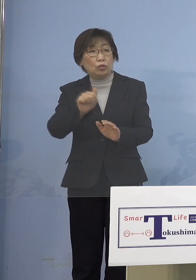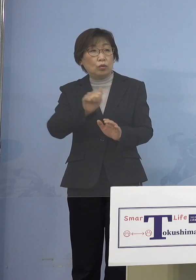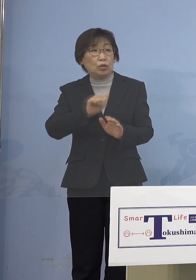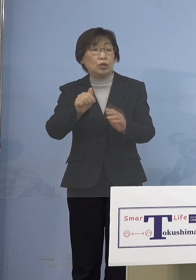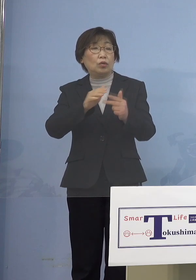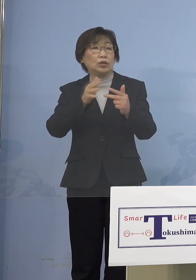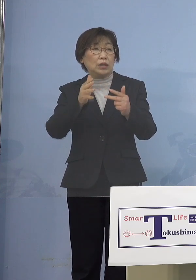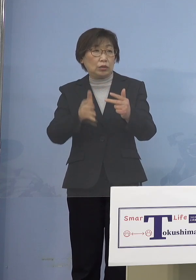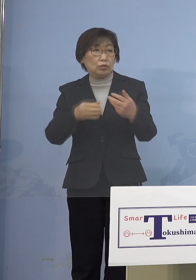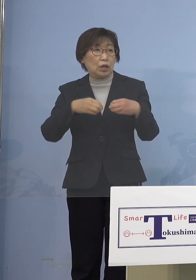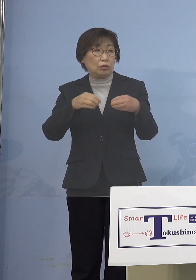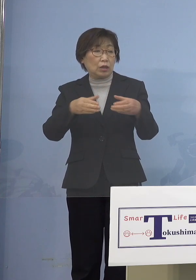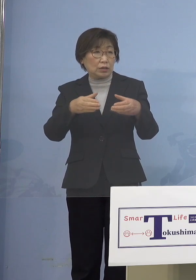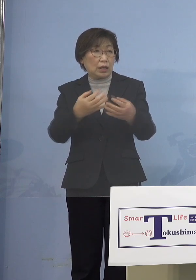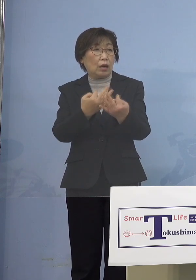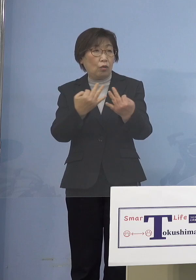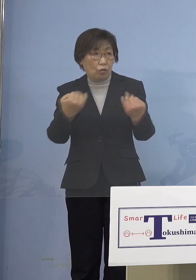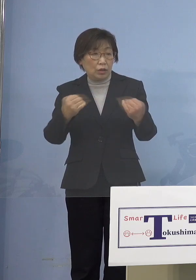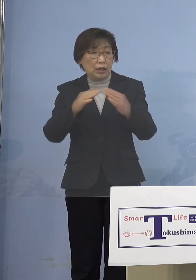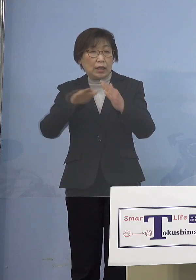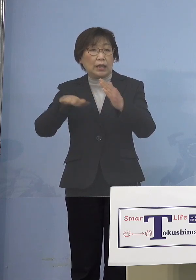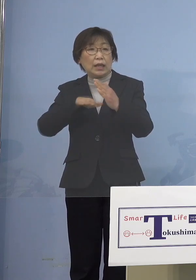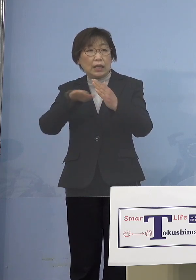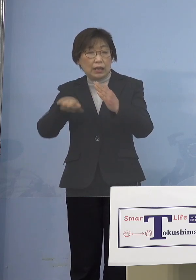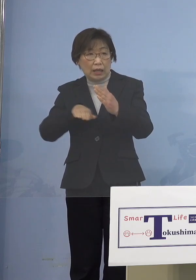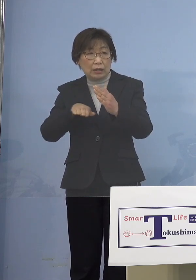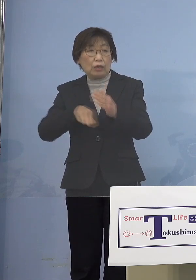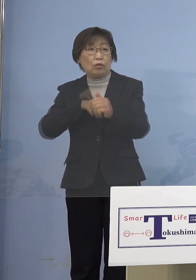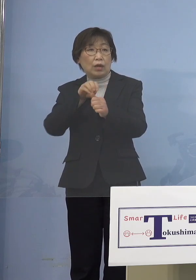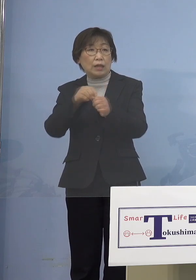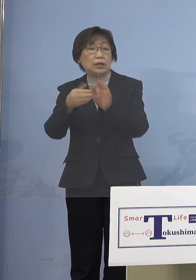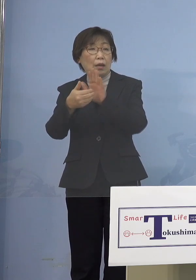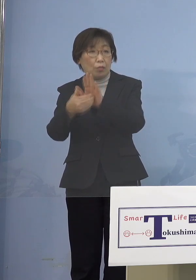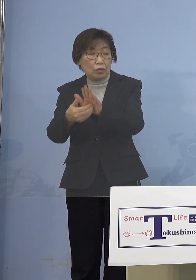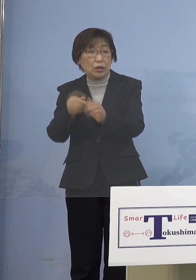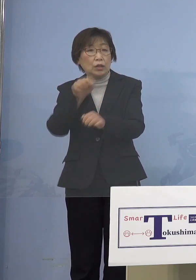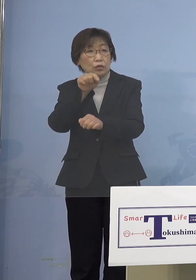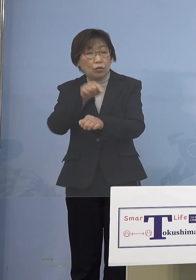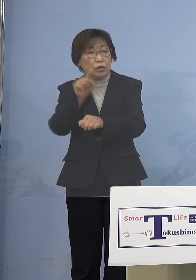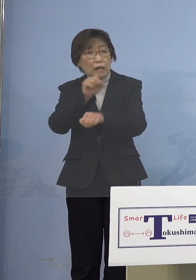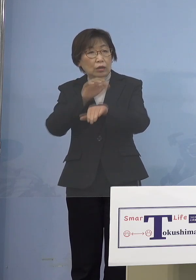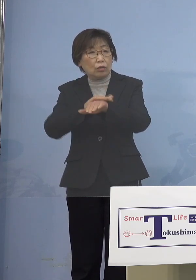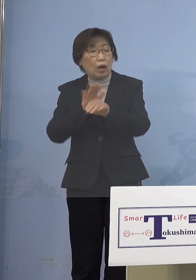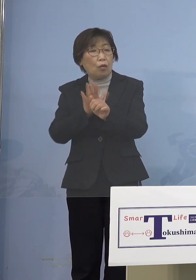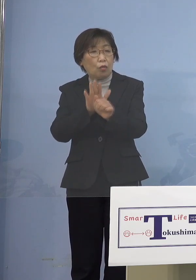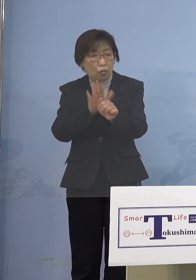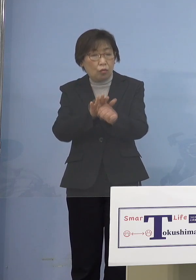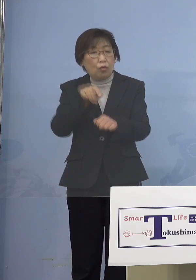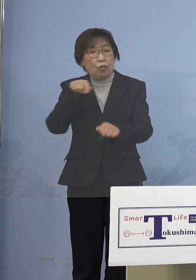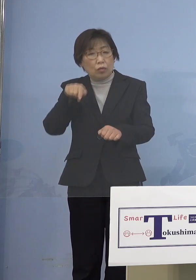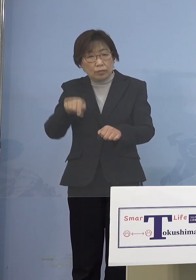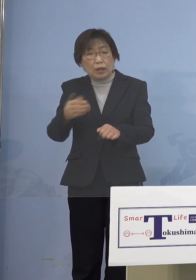家庭内での感染が多い、そこに何とか 手を突っ込もうと思うとこういう方法が （知事） そうですね